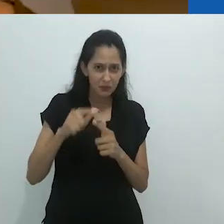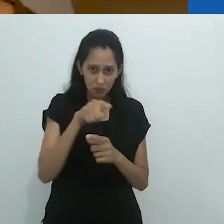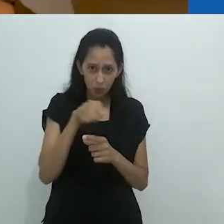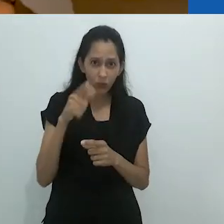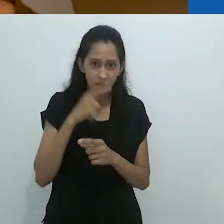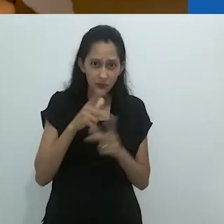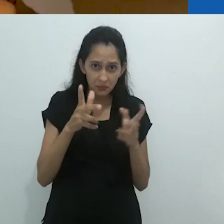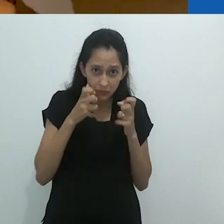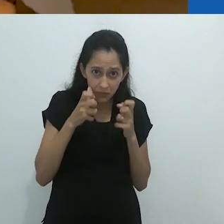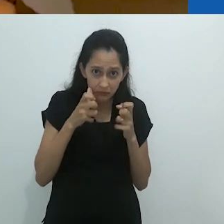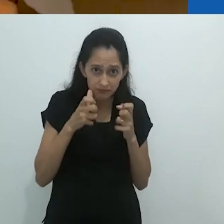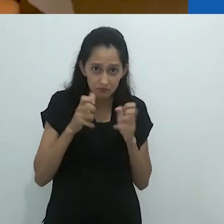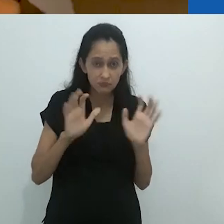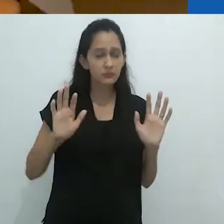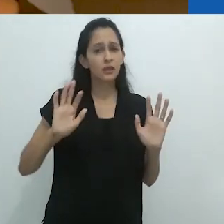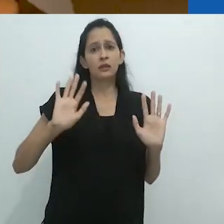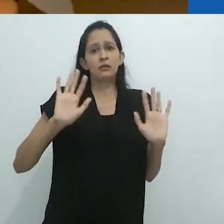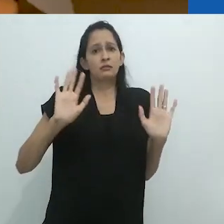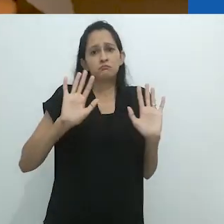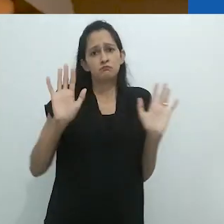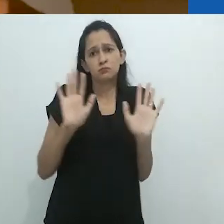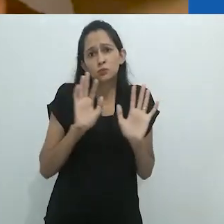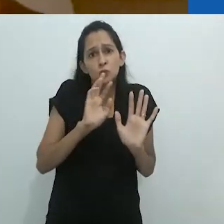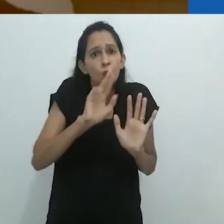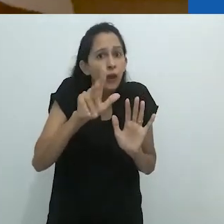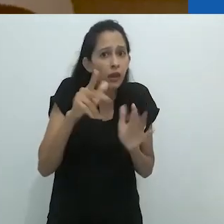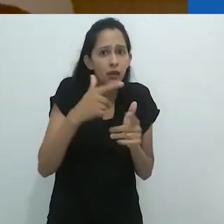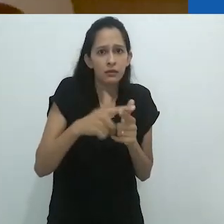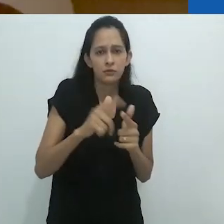De fato, um problema não apenas para eles.